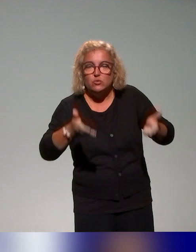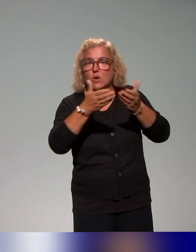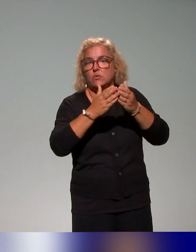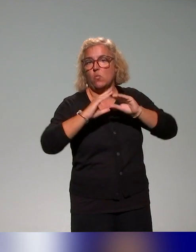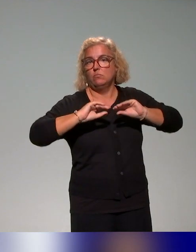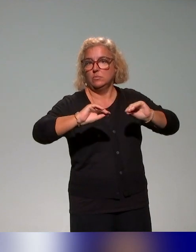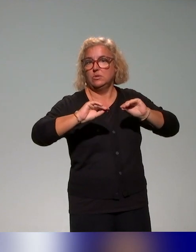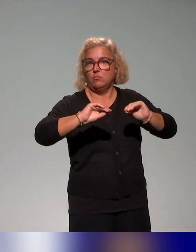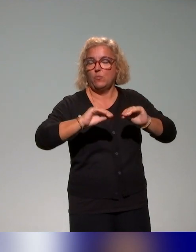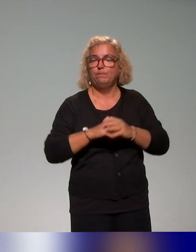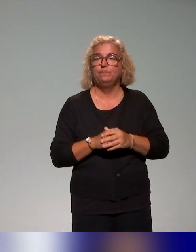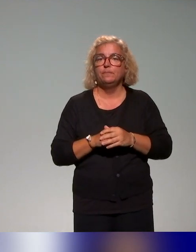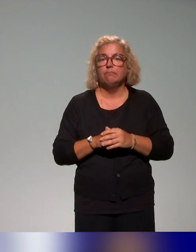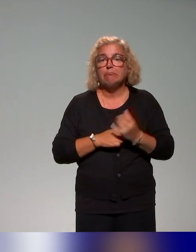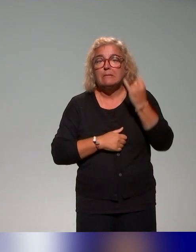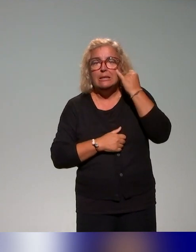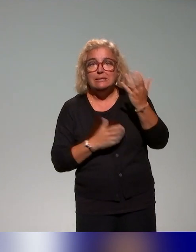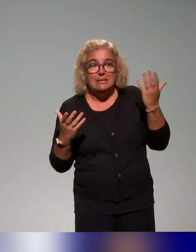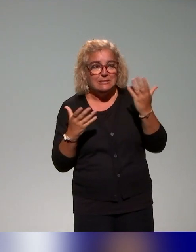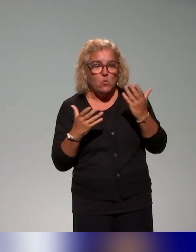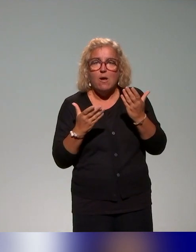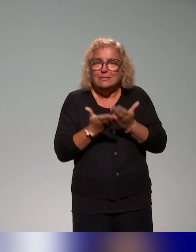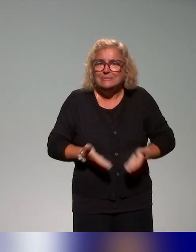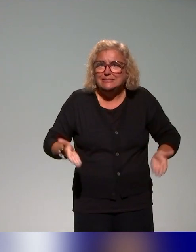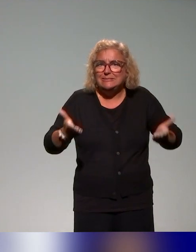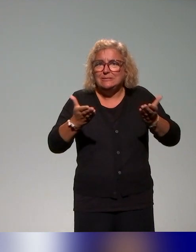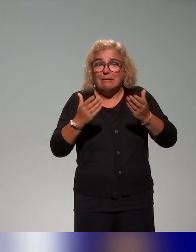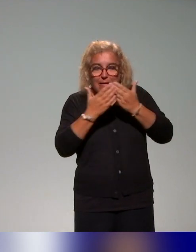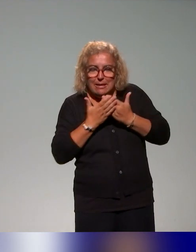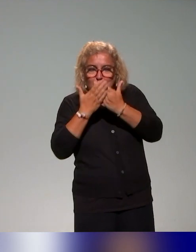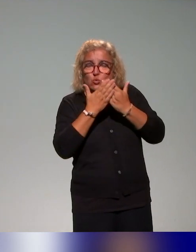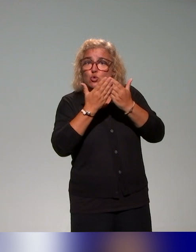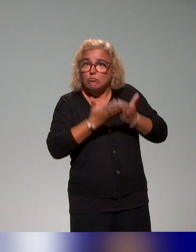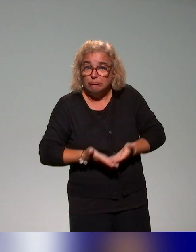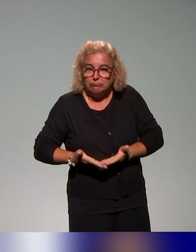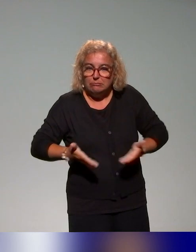apprentissage et, dans cette idée vraiment de construire des études de cas, qui permettent aux acteurs des établissements de s'en emparer